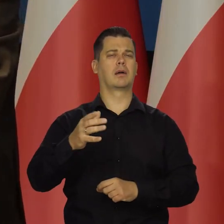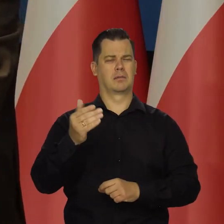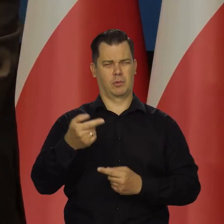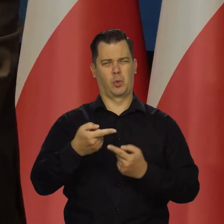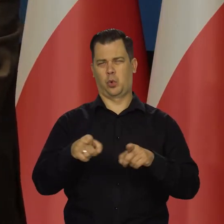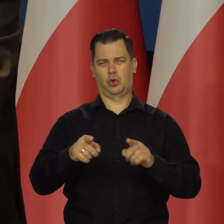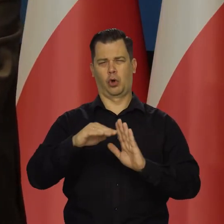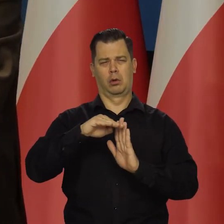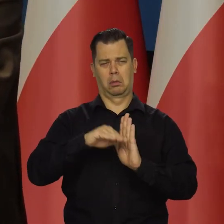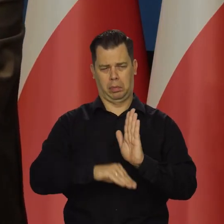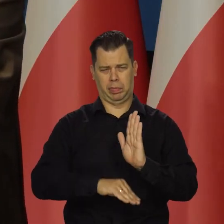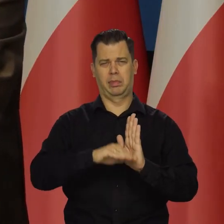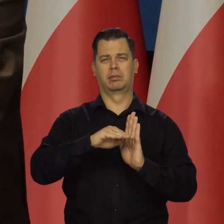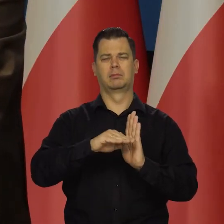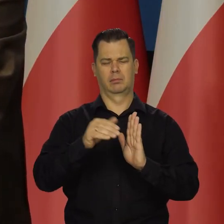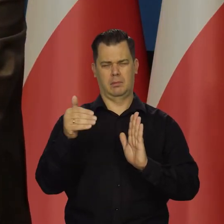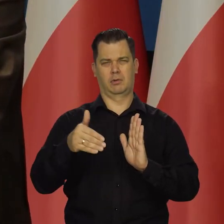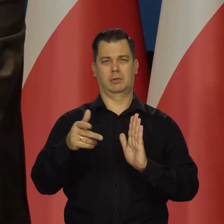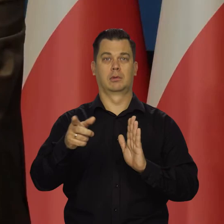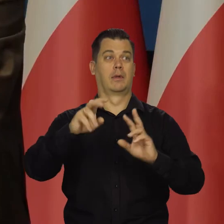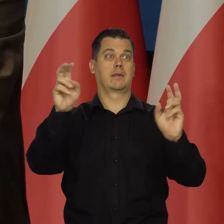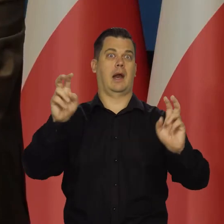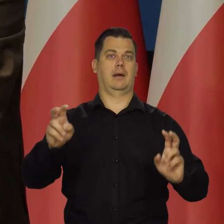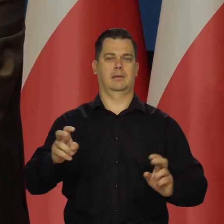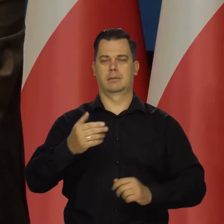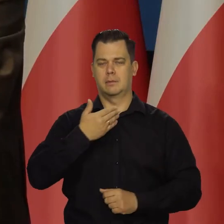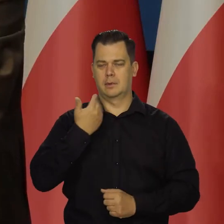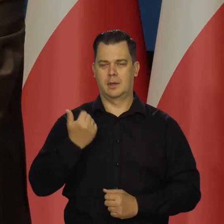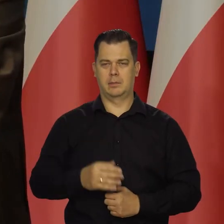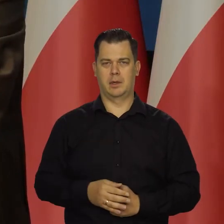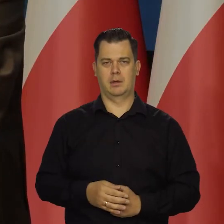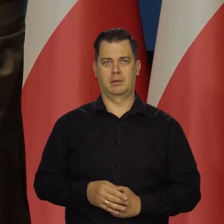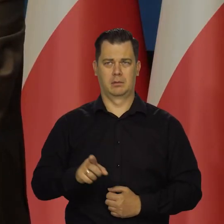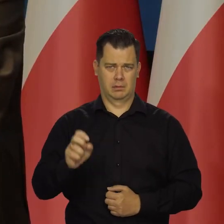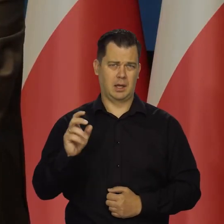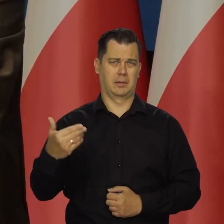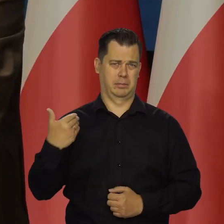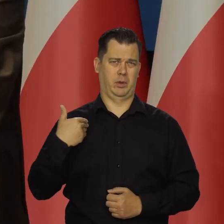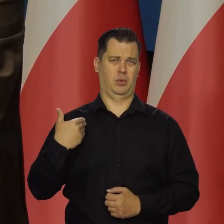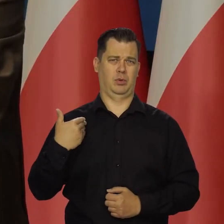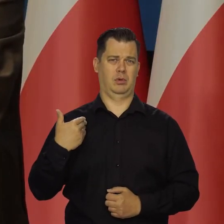i to nie oznacza dla nich jakiejś wielkiej tragedii. Zdarzało się. Są bardzo bogate,